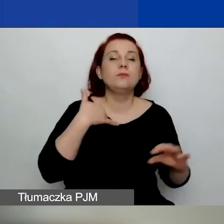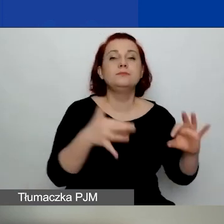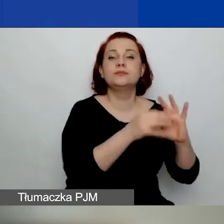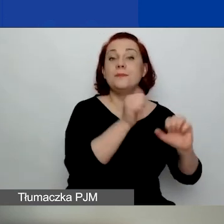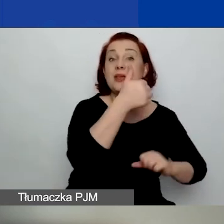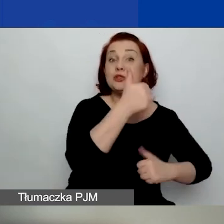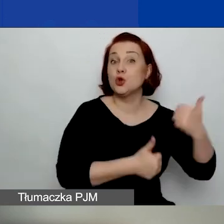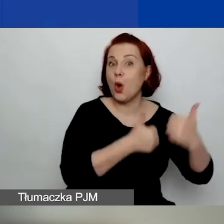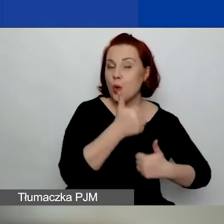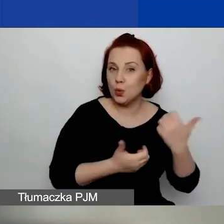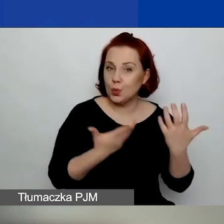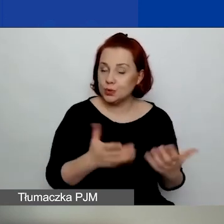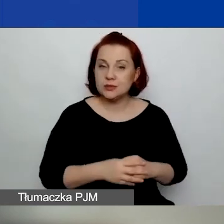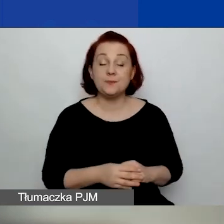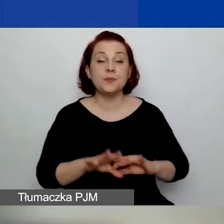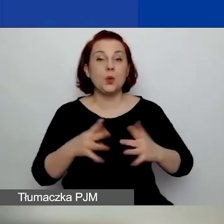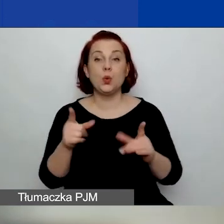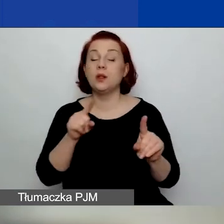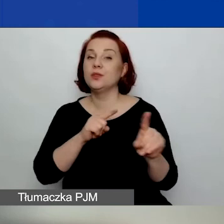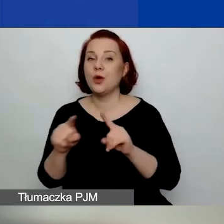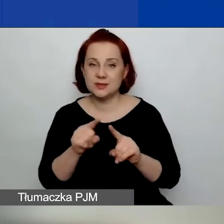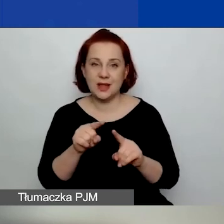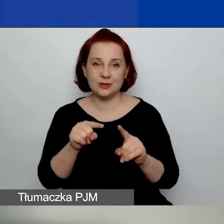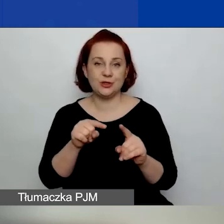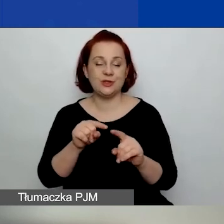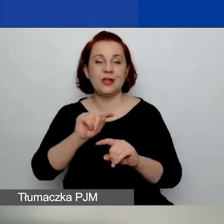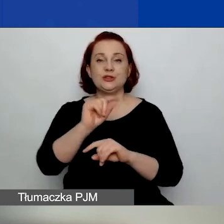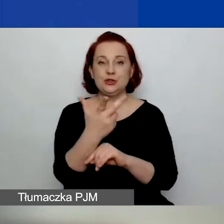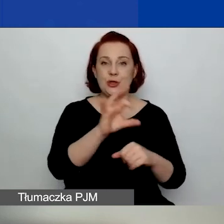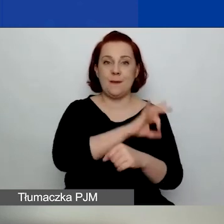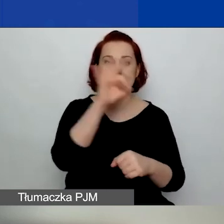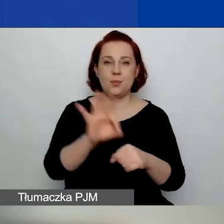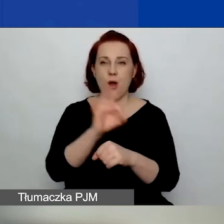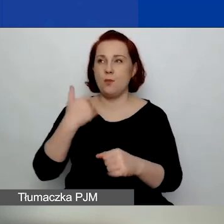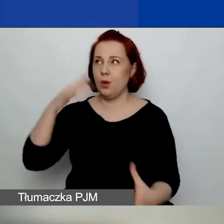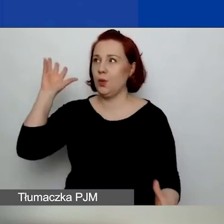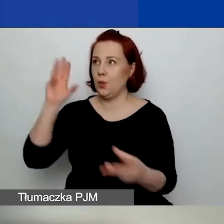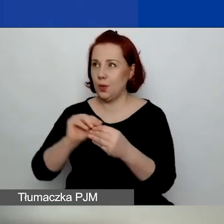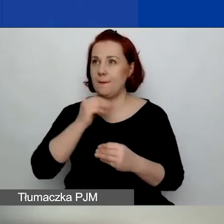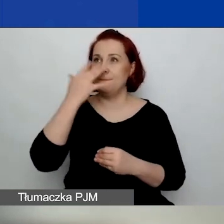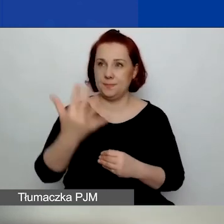To znaczy, że ten projekt, trzy projekty, które były realizowane przez ostatnie pięć lat